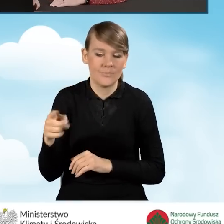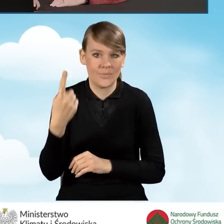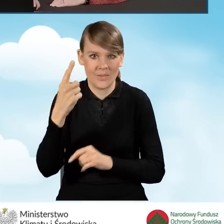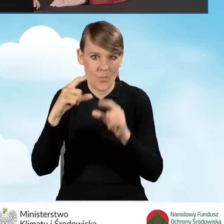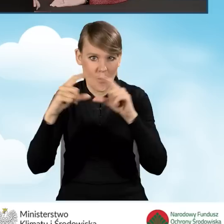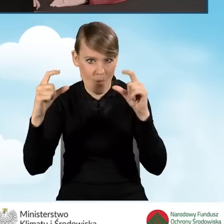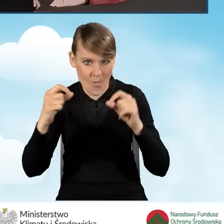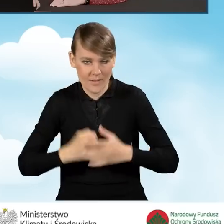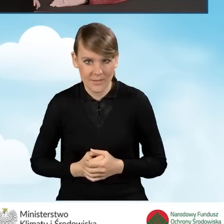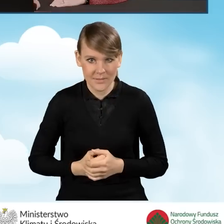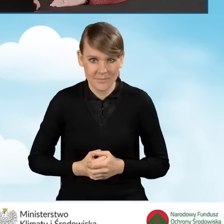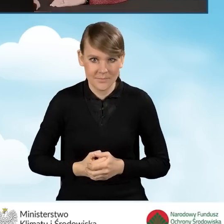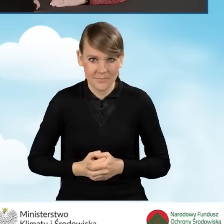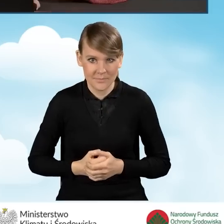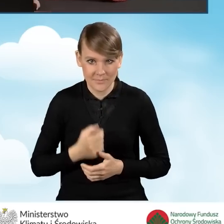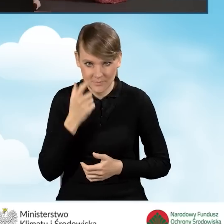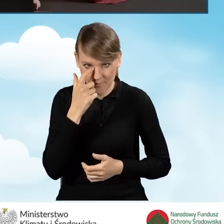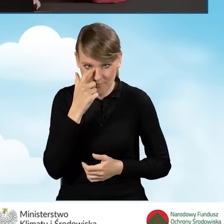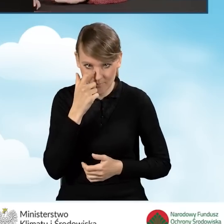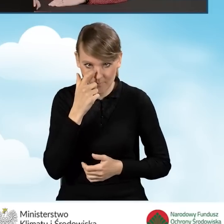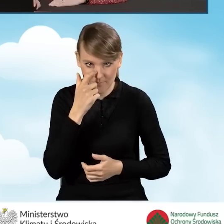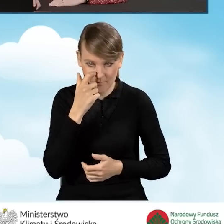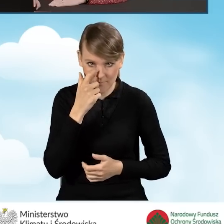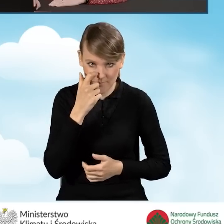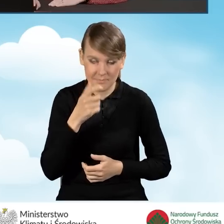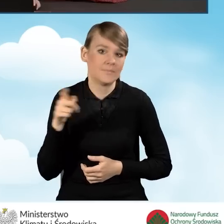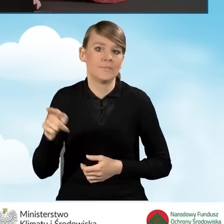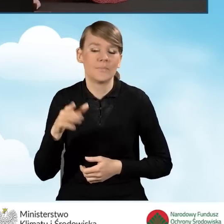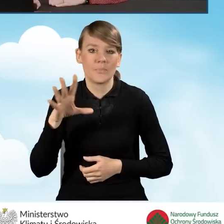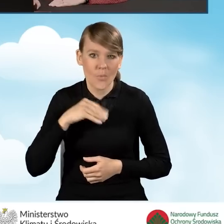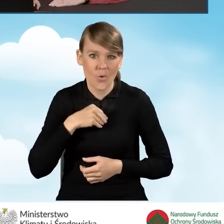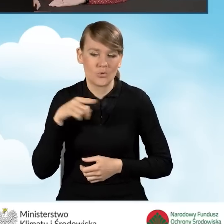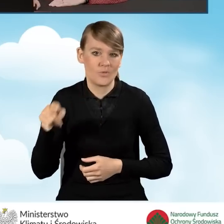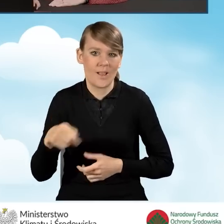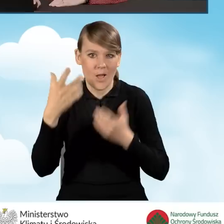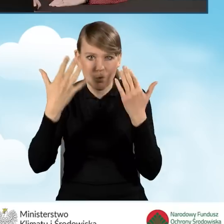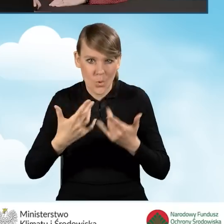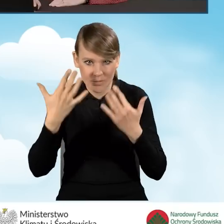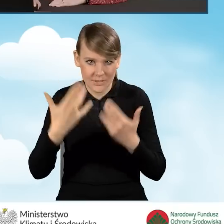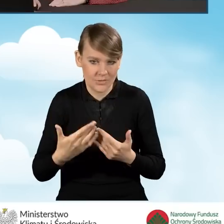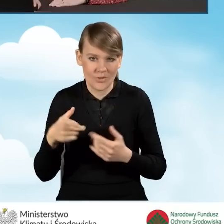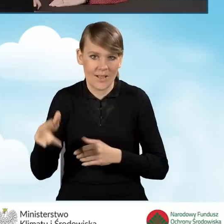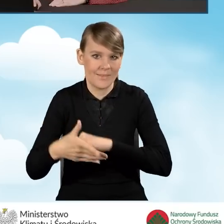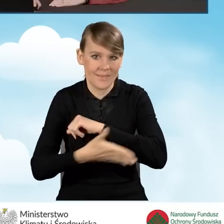bo oczywiście mamy możliwość rozliczania się na podstawie różnych